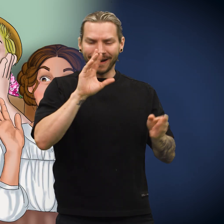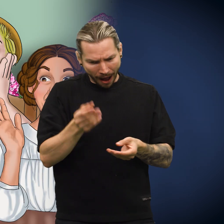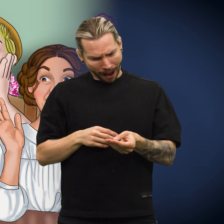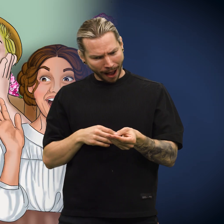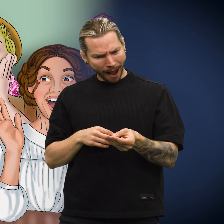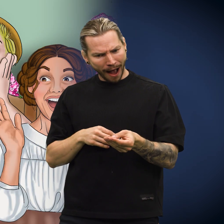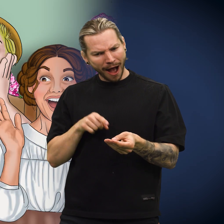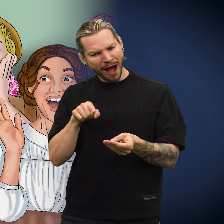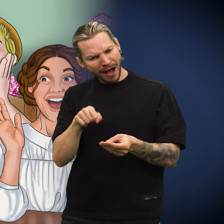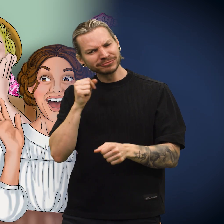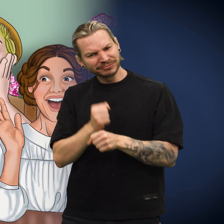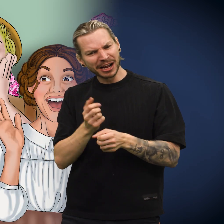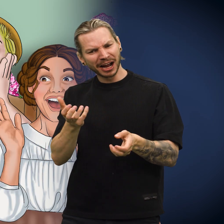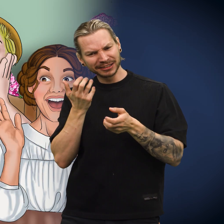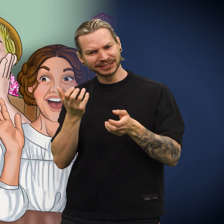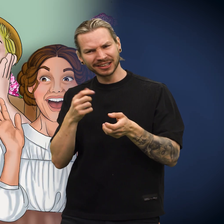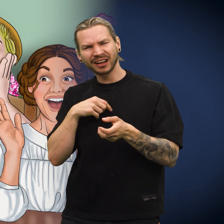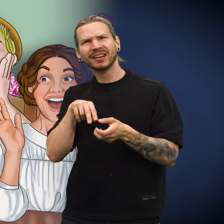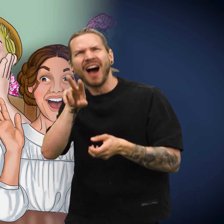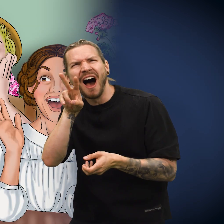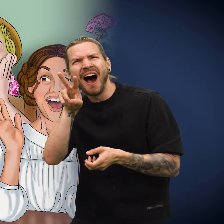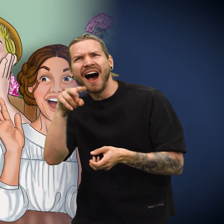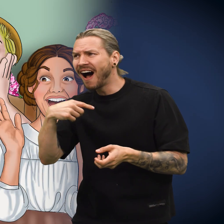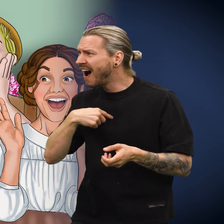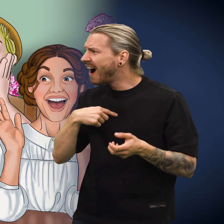«Det var virkelig interessant», sa de alle.